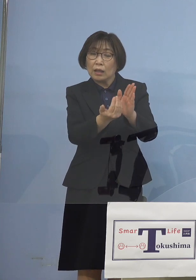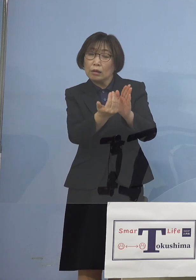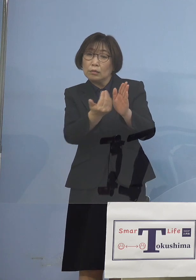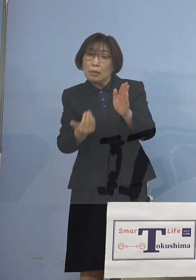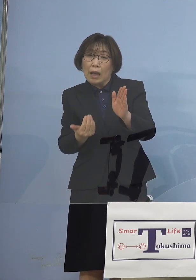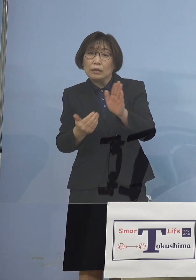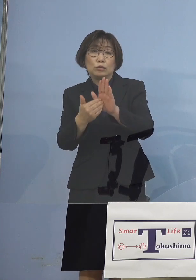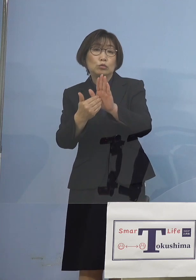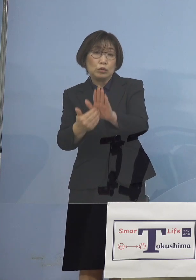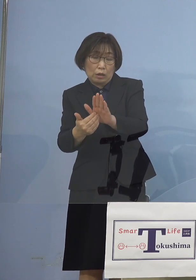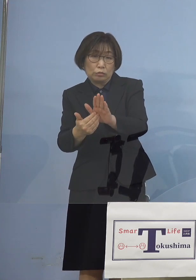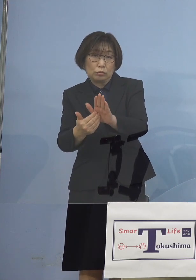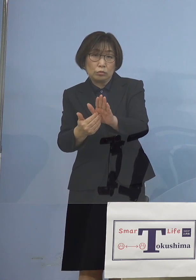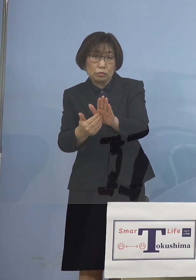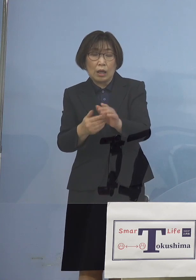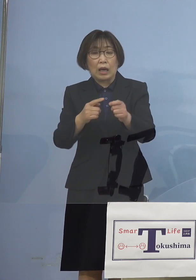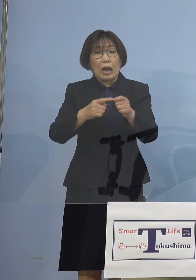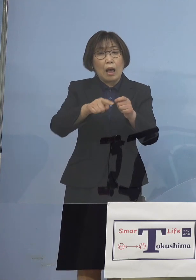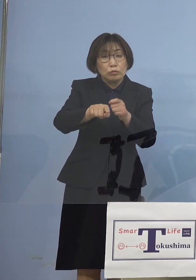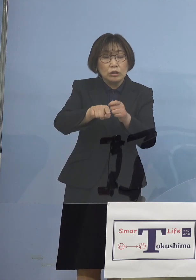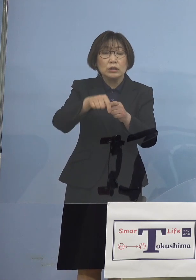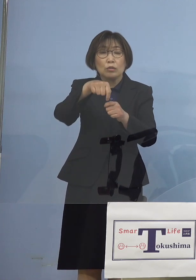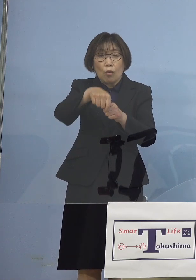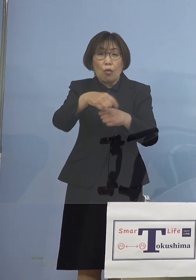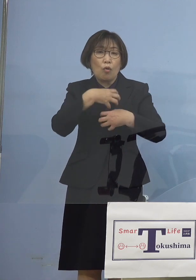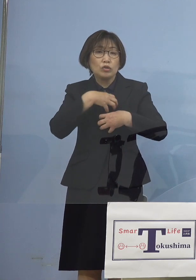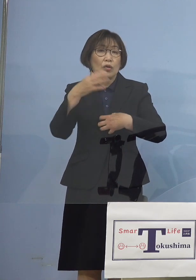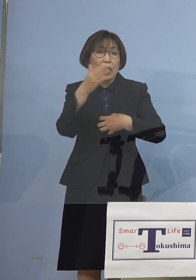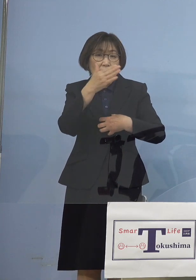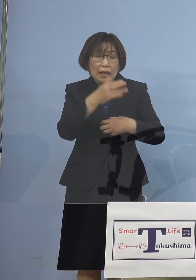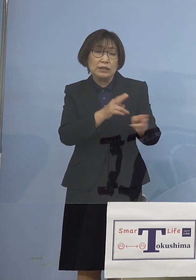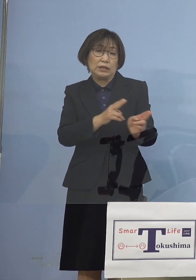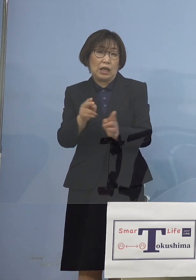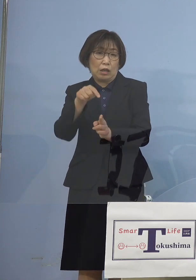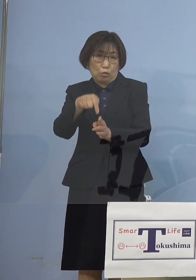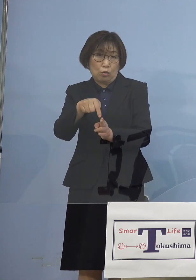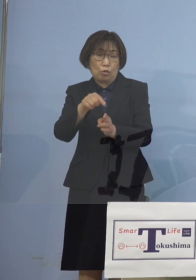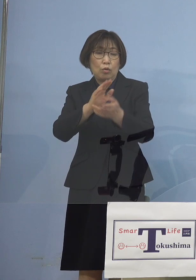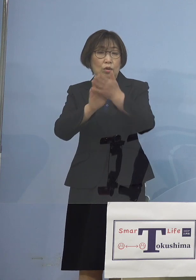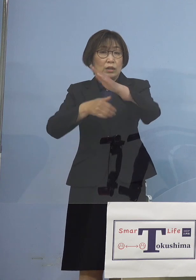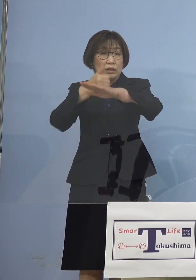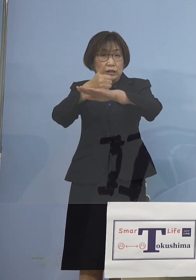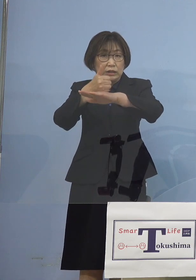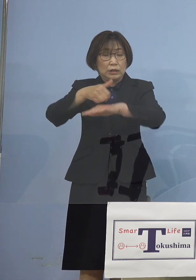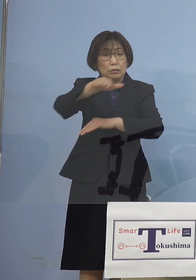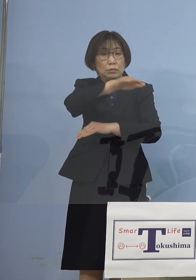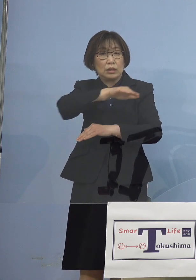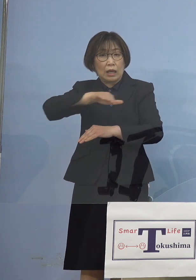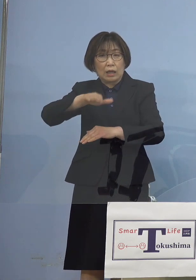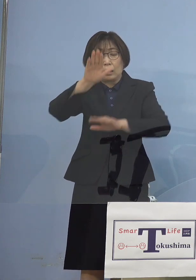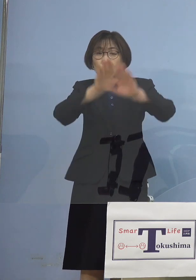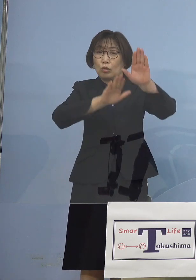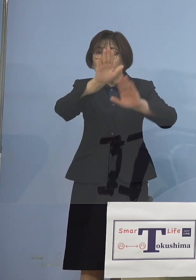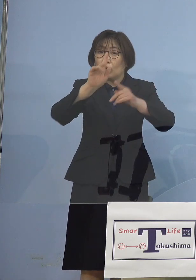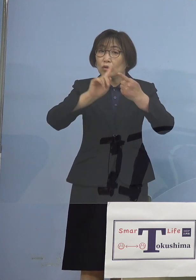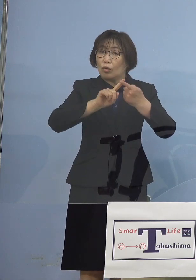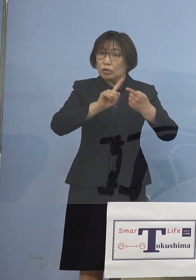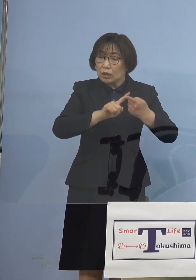こうしたことからいうと やはり知事たちが状況に応じて これは頼むと言った点については